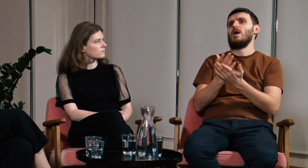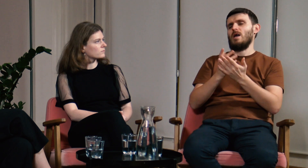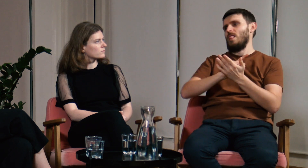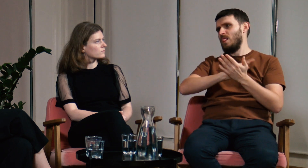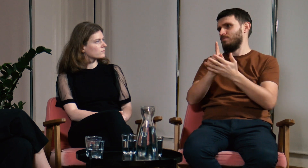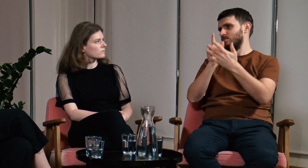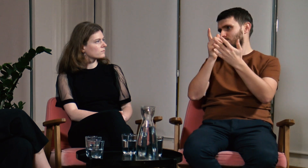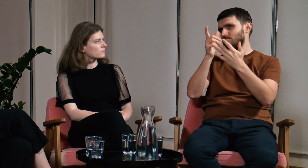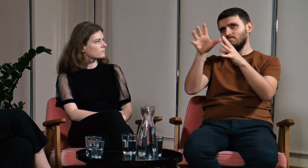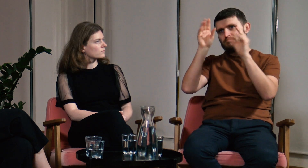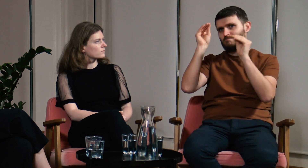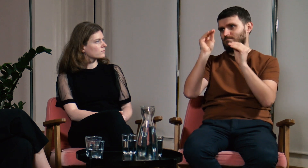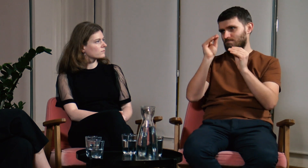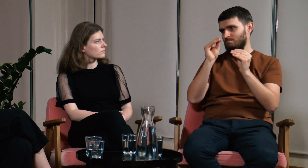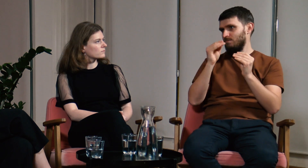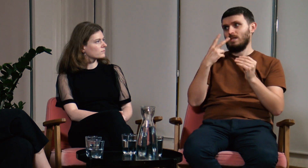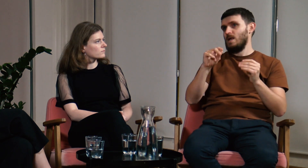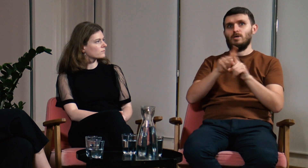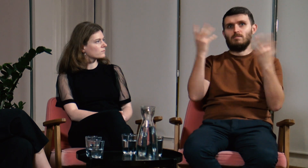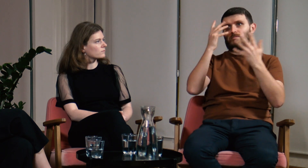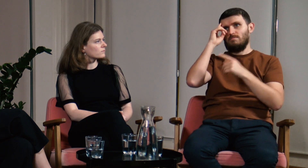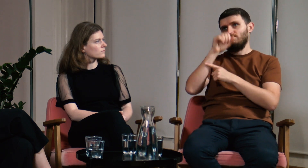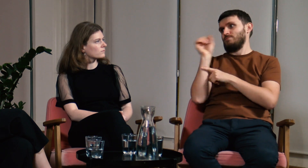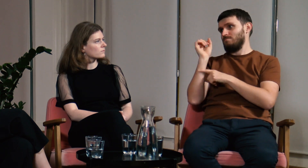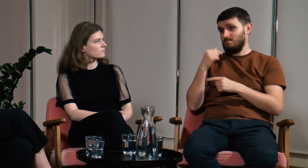a ilość nowego materiału nie przytłaczałaby studenta.